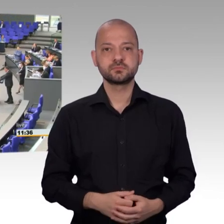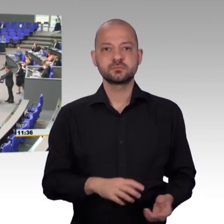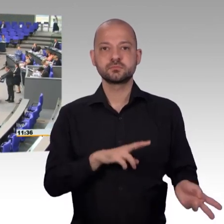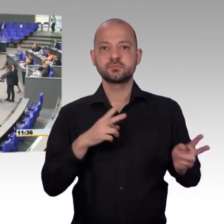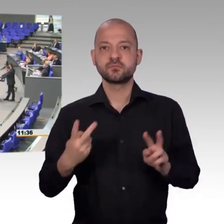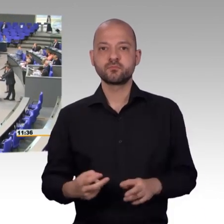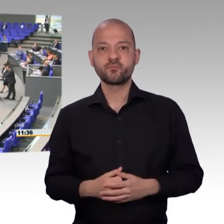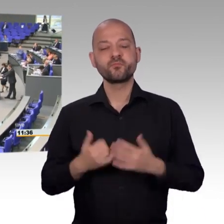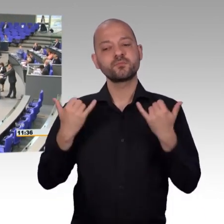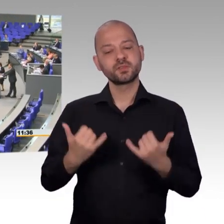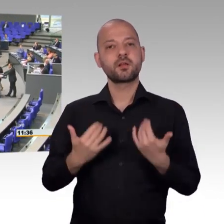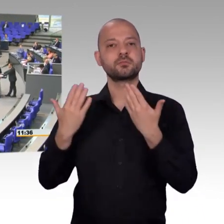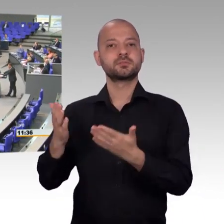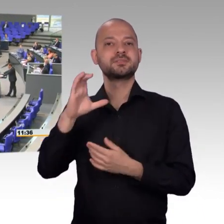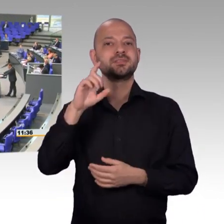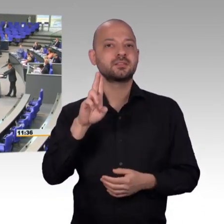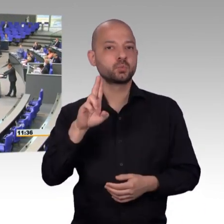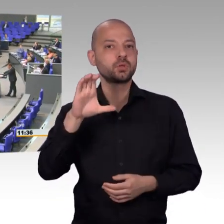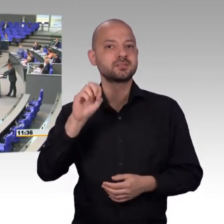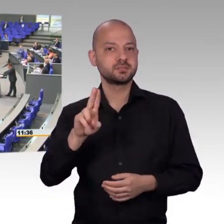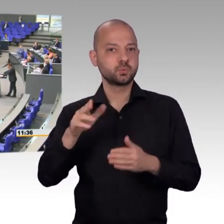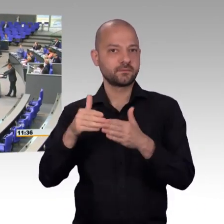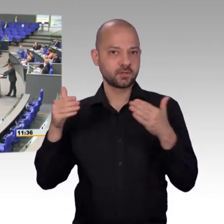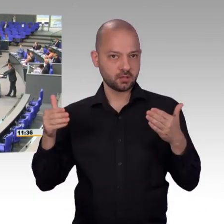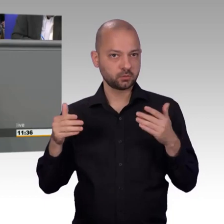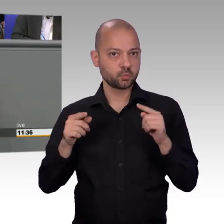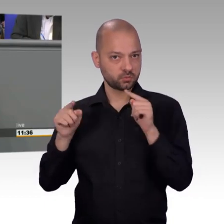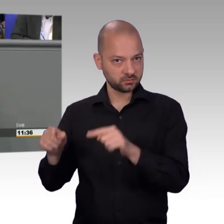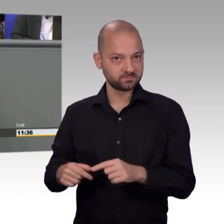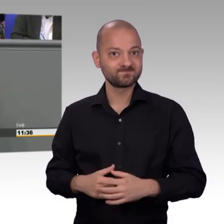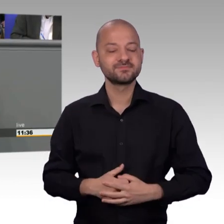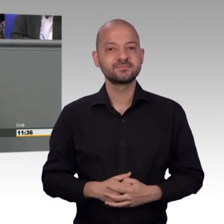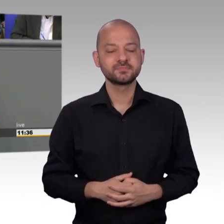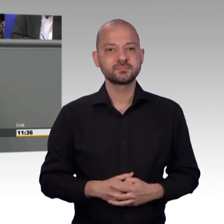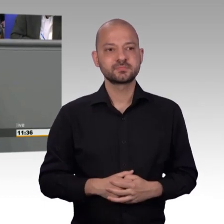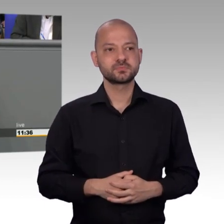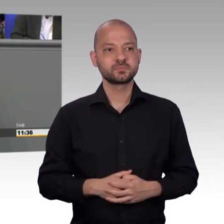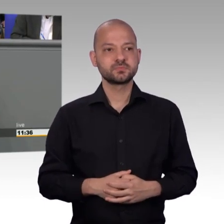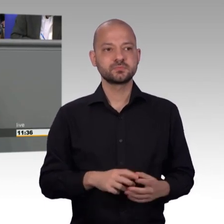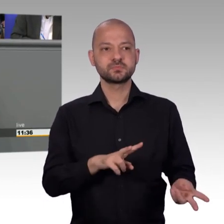Die Arbeit in unserem Ausschuss, ja sie lohnt sich, weil wir auch wissen, dass wir ganz häufig den Menschen in